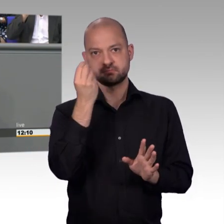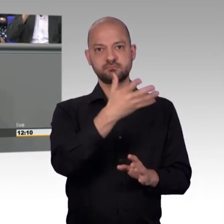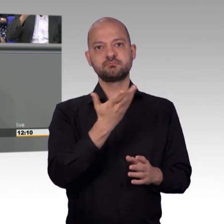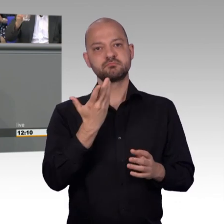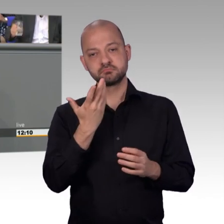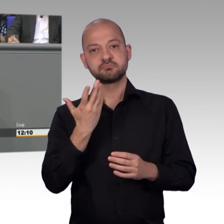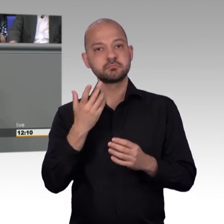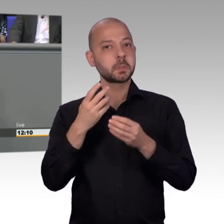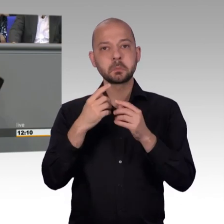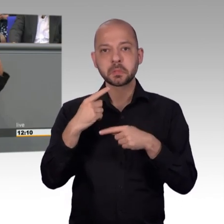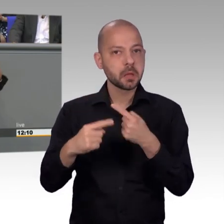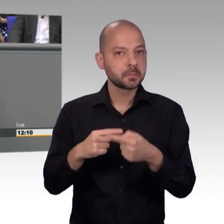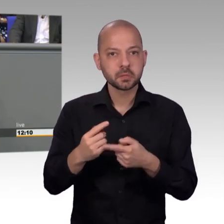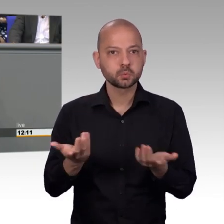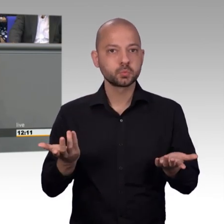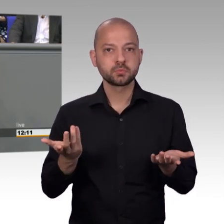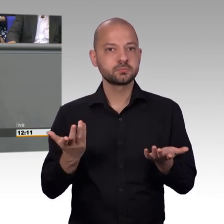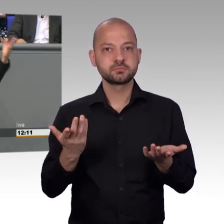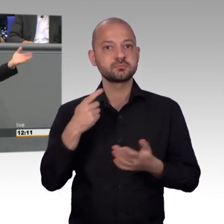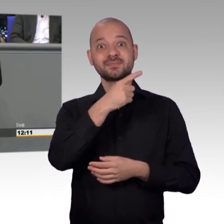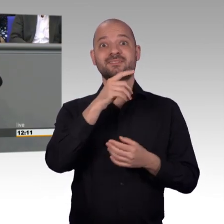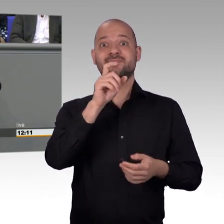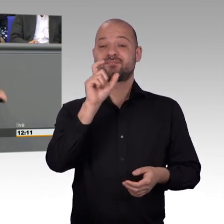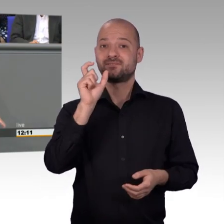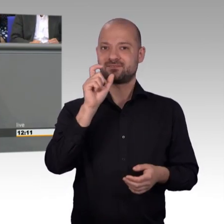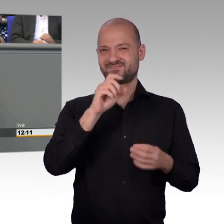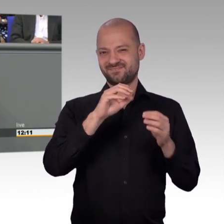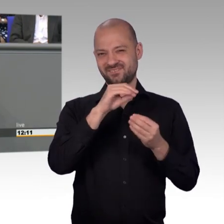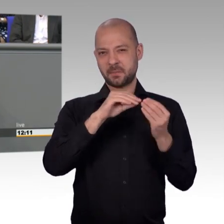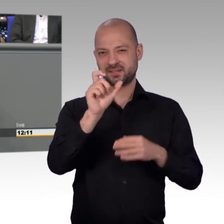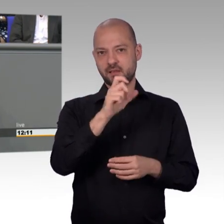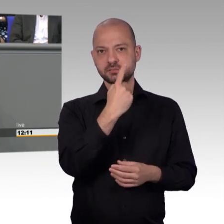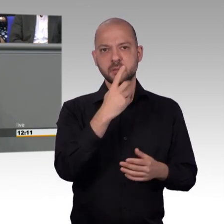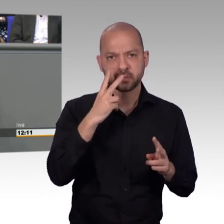dass wir die genauso ernst nehmen, wie die Frage eben hier von Sanktionen im HartzIV Bereich, Liebe Frau Kollegin Steinke,